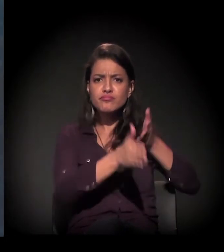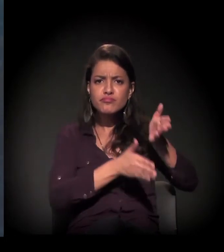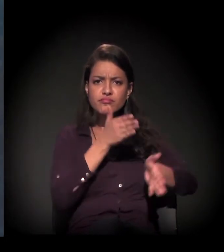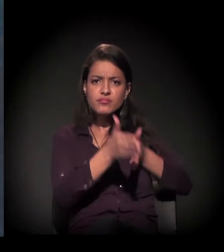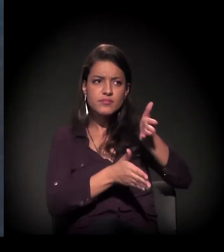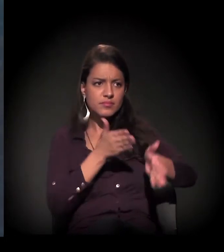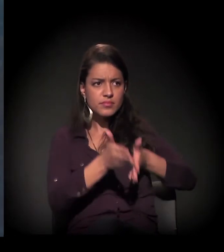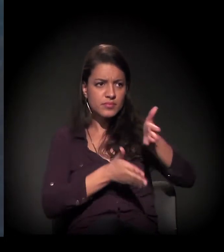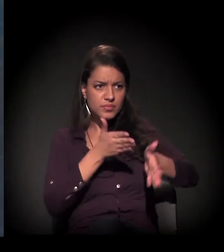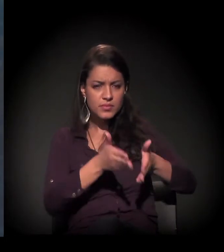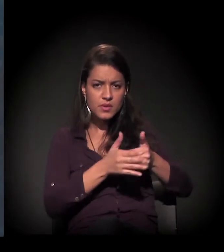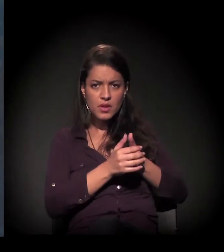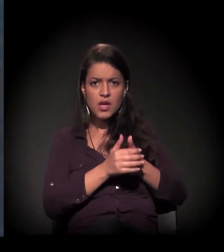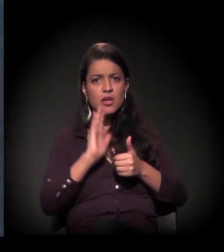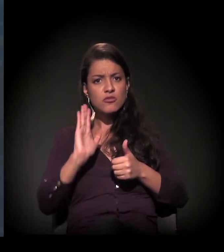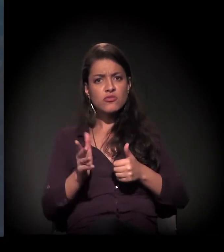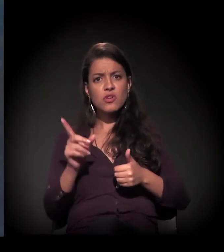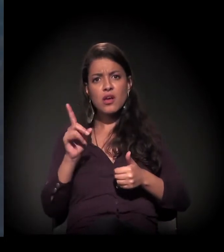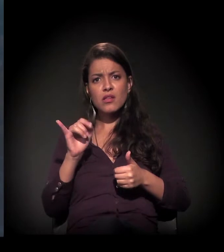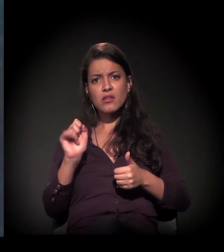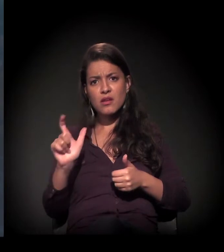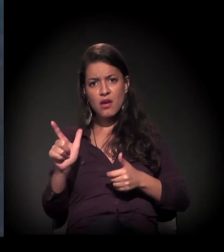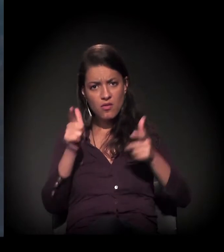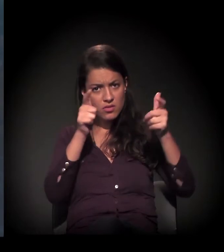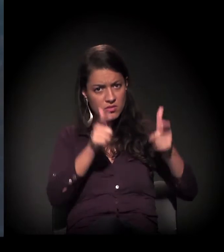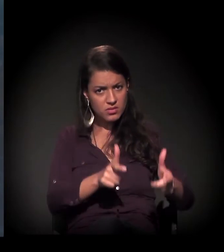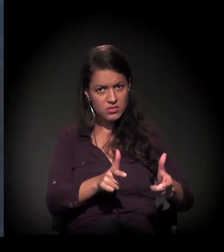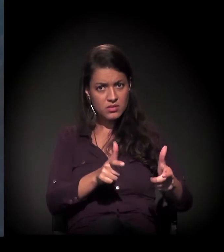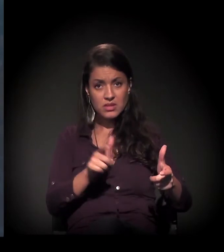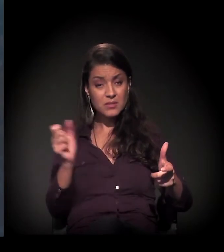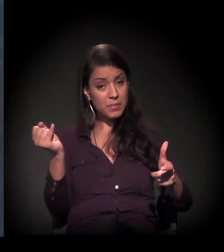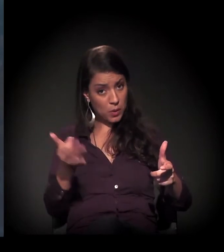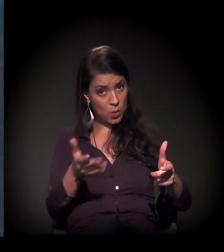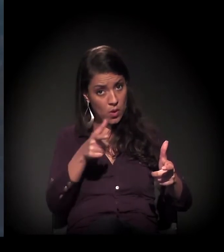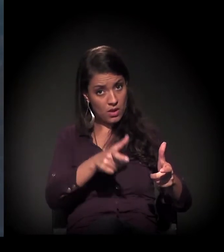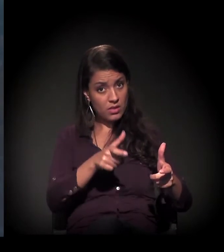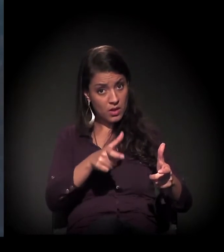Então, como o Daniel já fez referência, é um território em disputa.